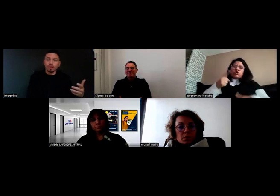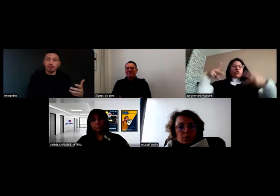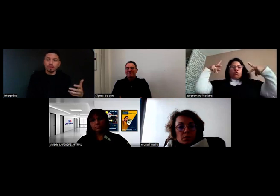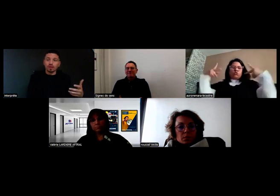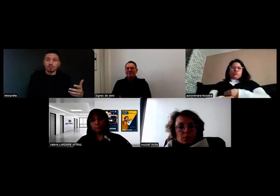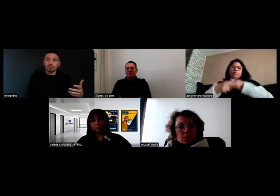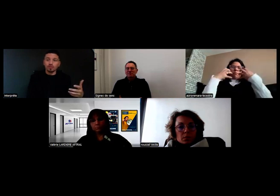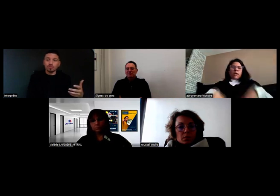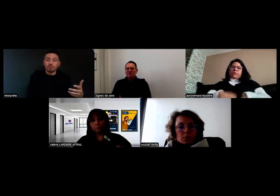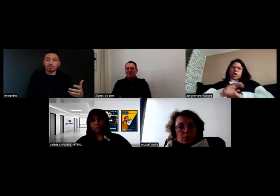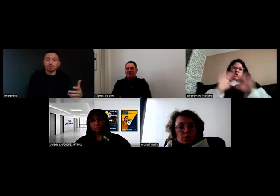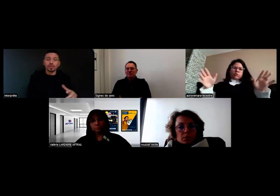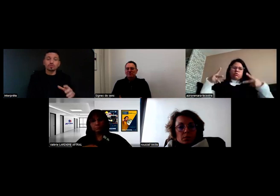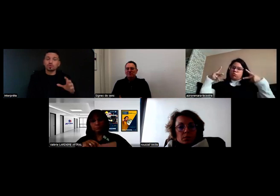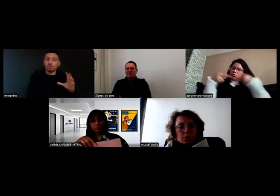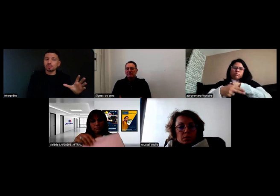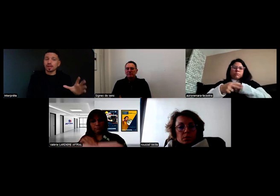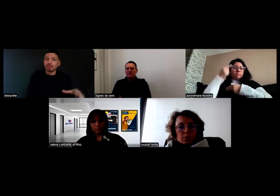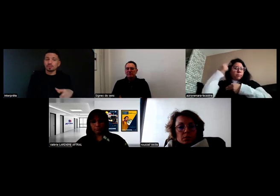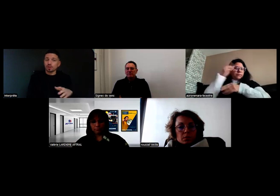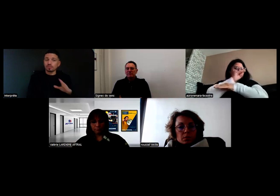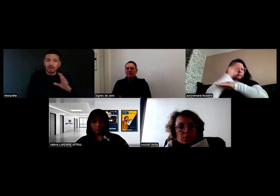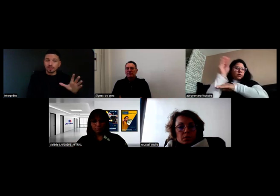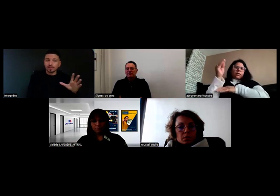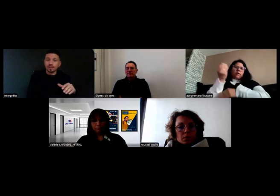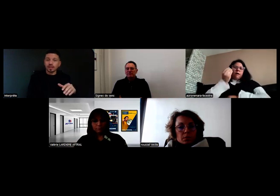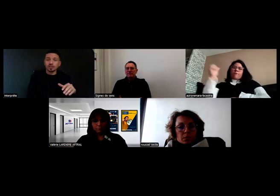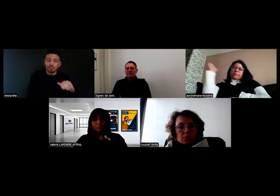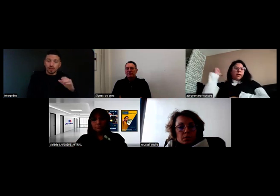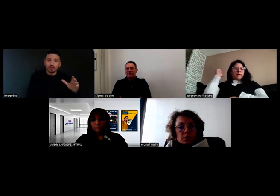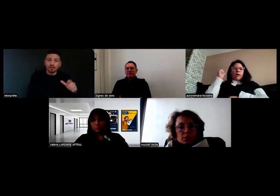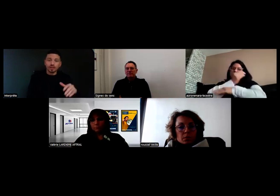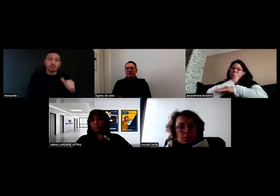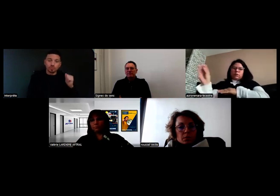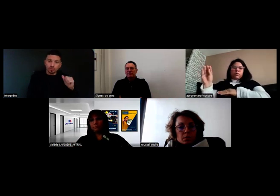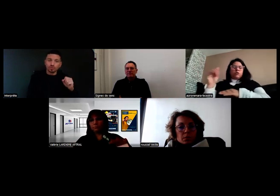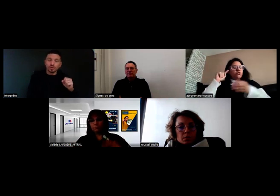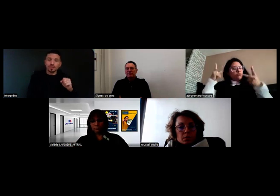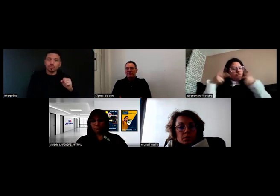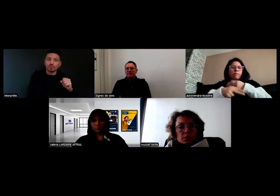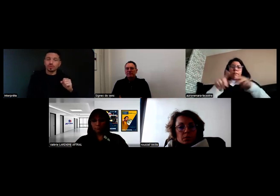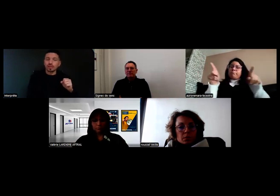je suis obligée de m'arrêter et de prévenir. Parce que je transporte des enfants